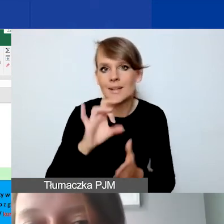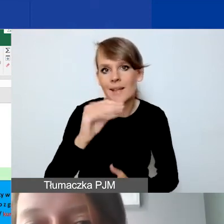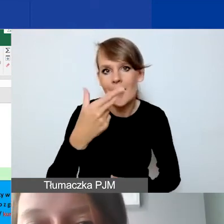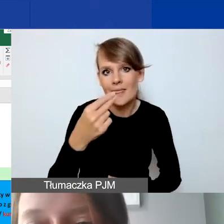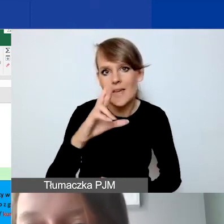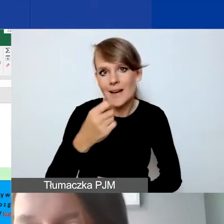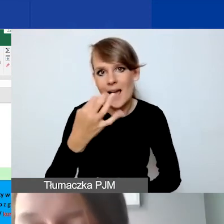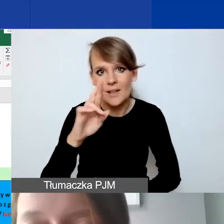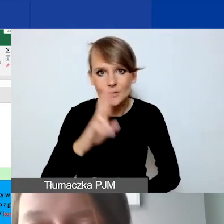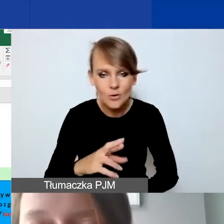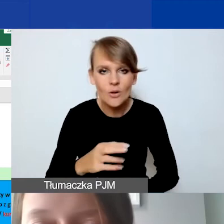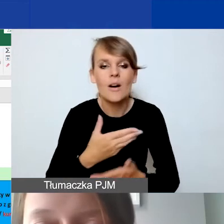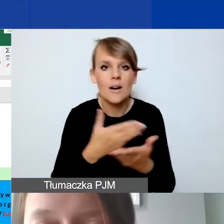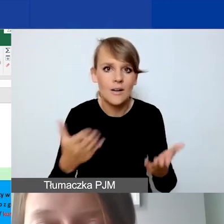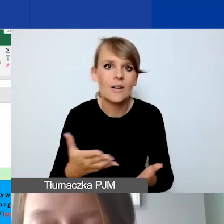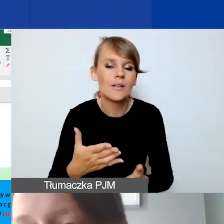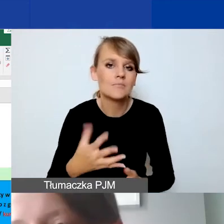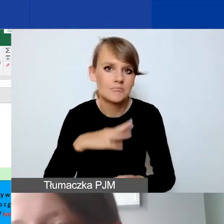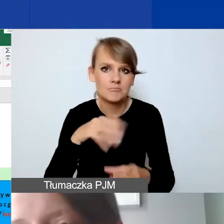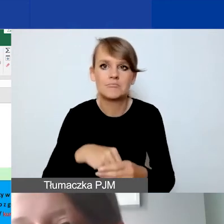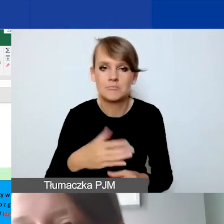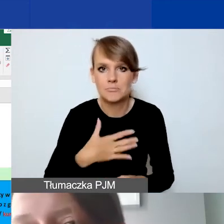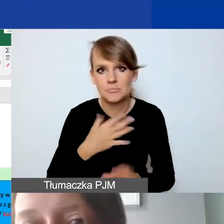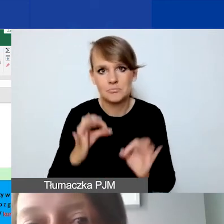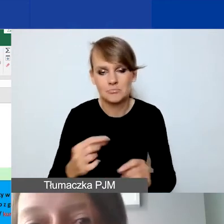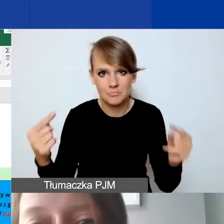Żeby państwo się w tym odnaleźli, żeby to wszystko było zgodne.